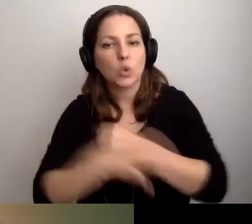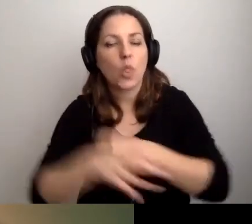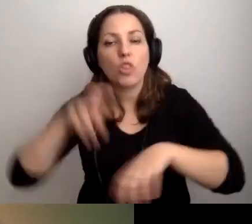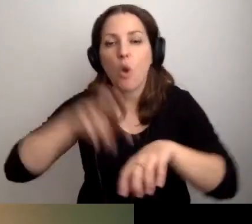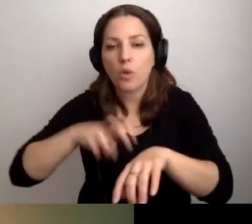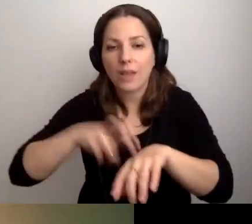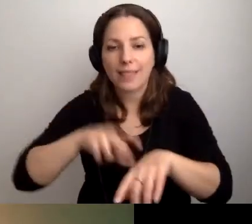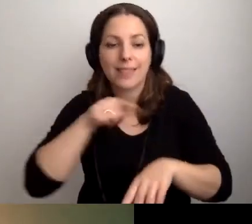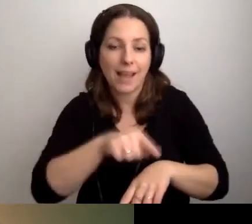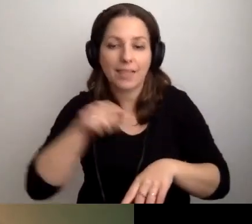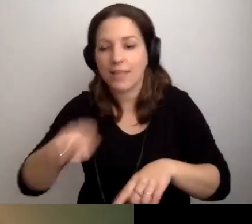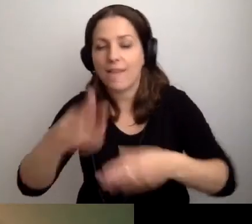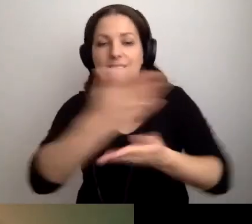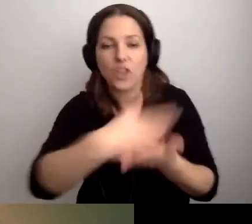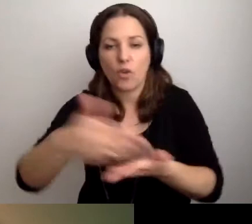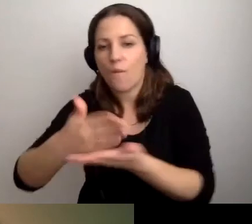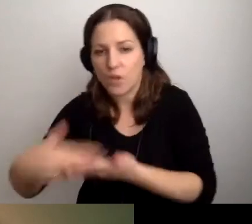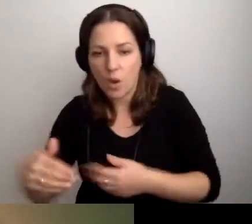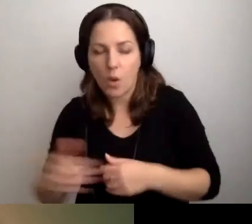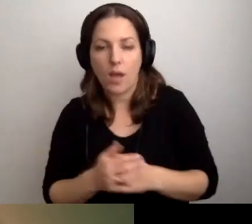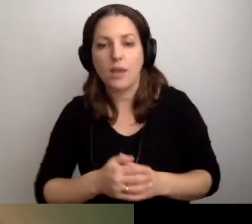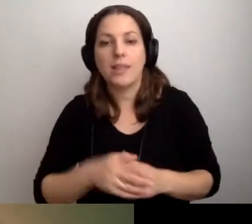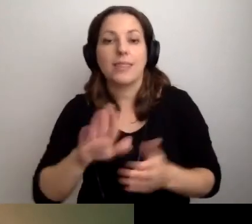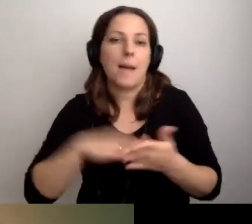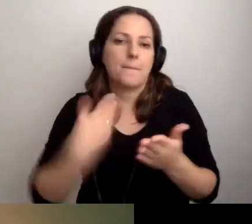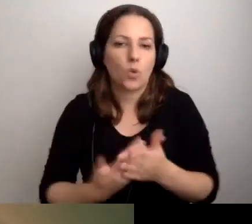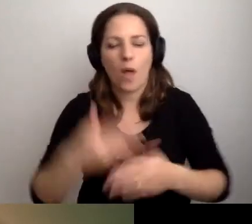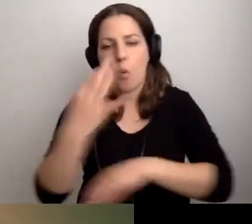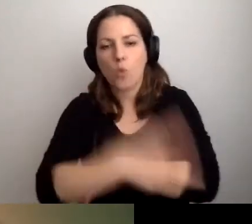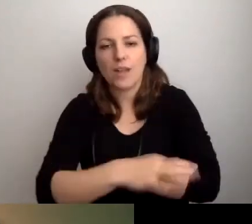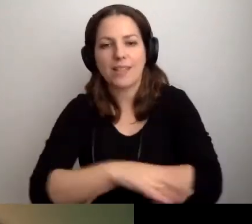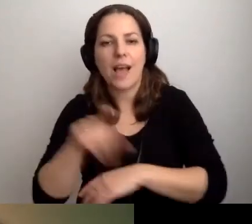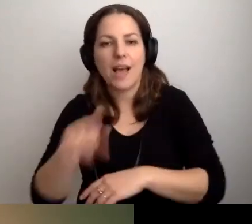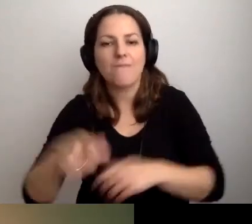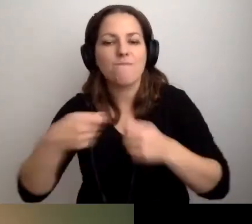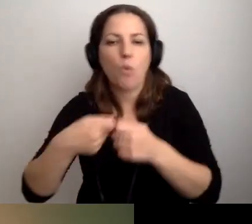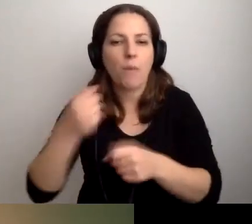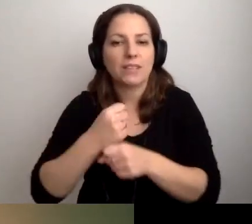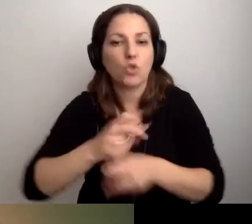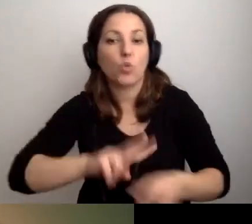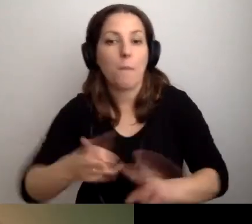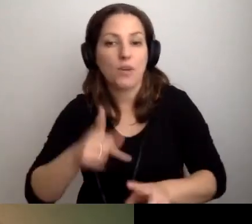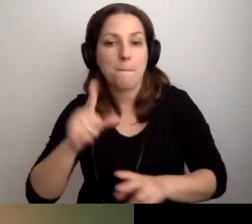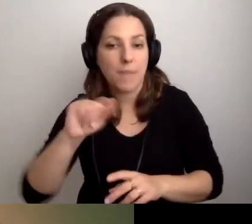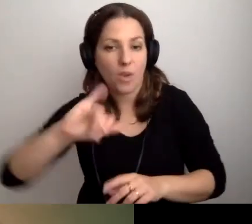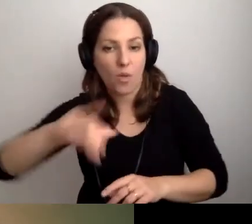na takim i takim wydziale. Że np. uczelnia stale współpracuje z tłumaczami PJM.